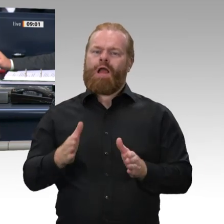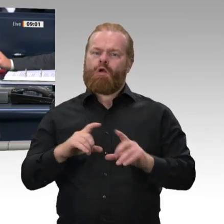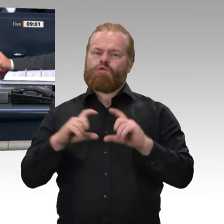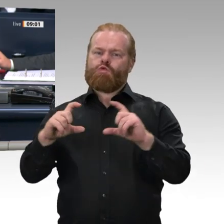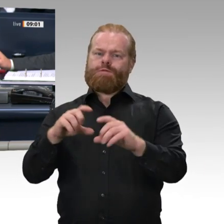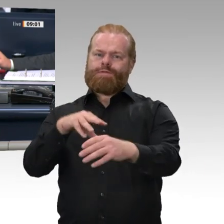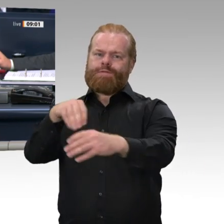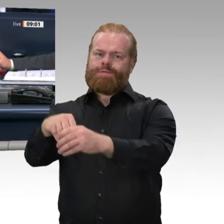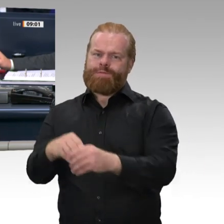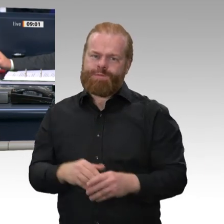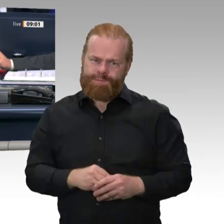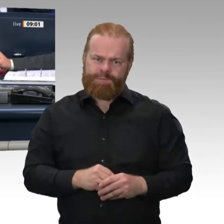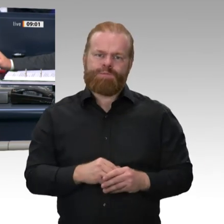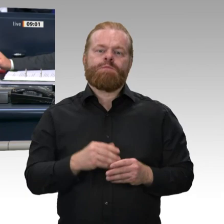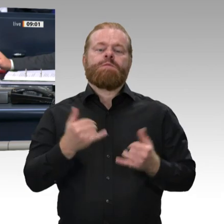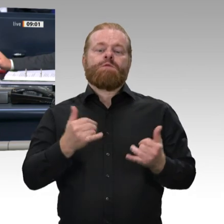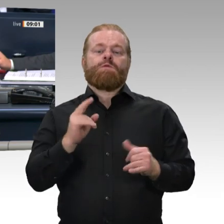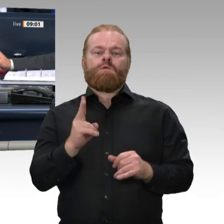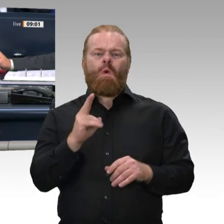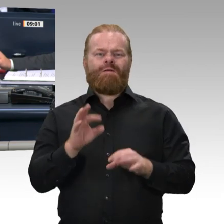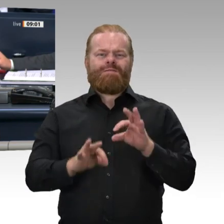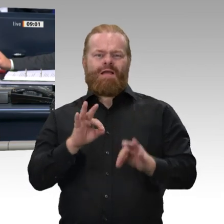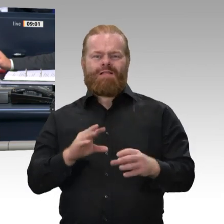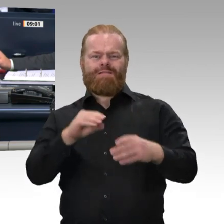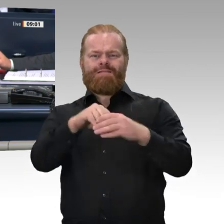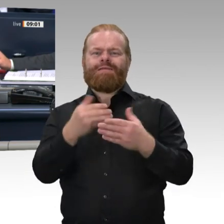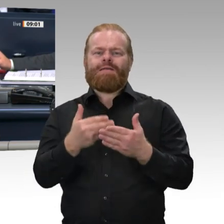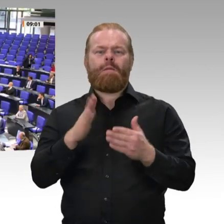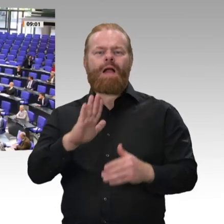Sind Sie damit einverstanden? - Das ist der Fall. Dann sind die